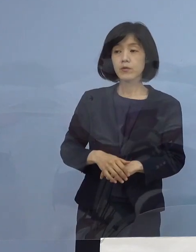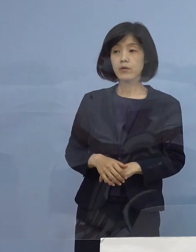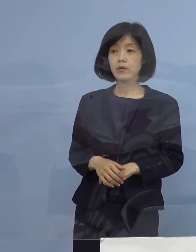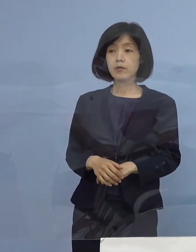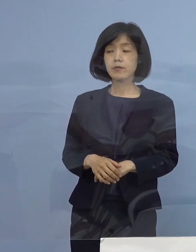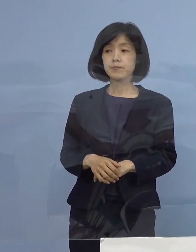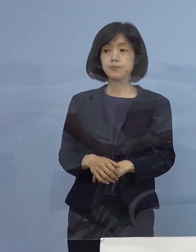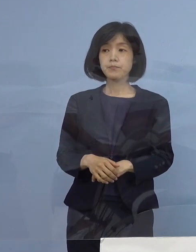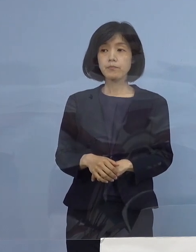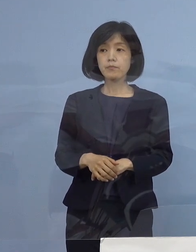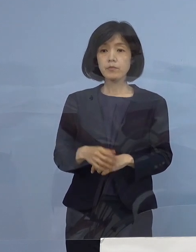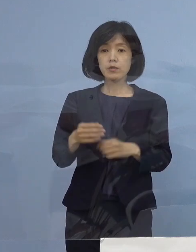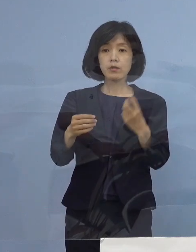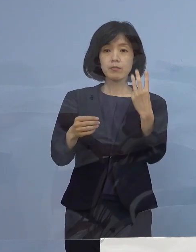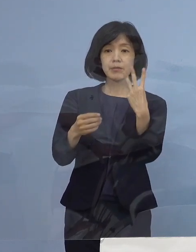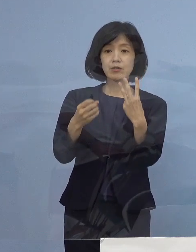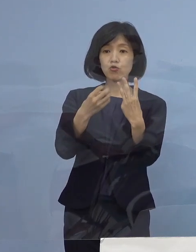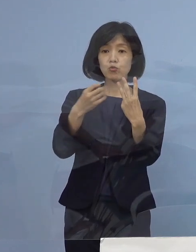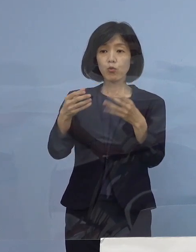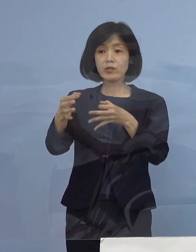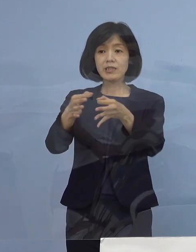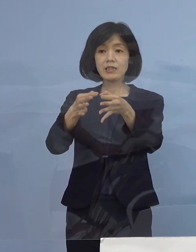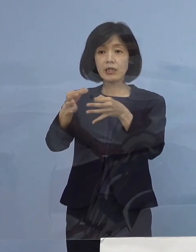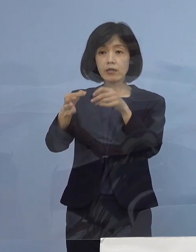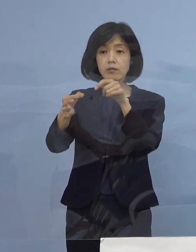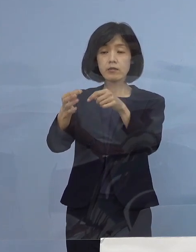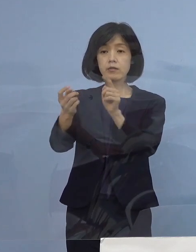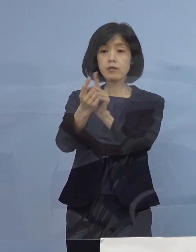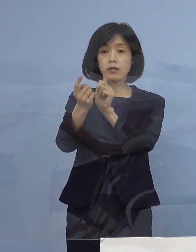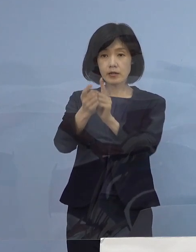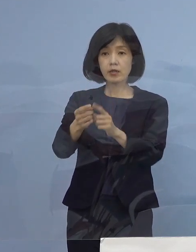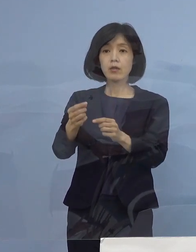三ッ星店を対象に 協力金の前払いの話もありましたが